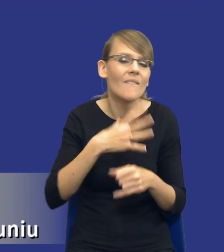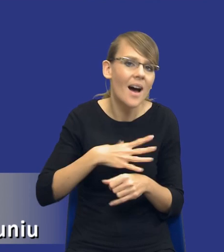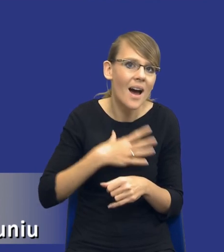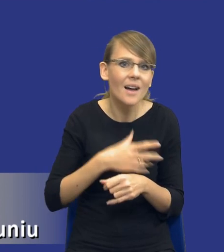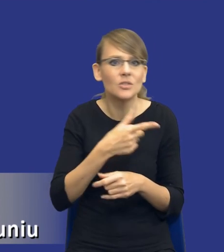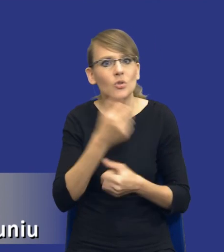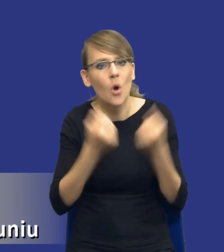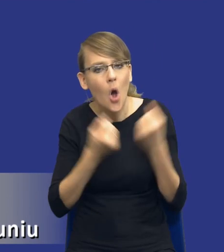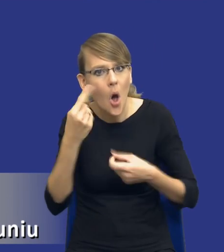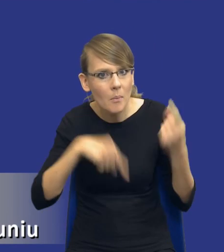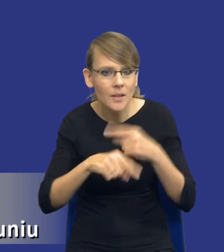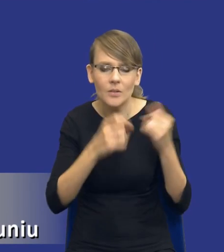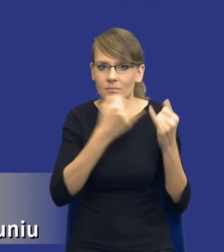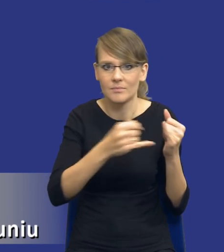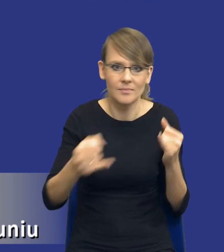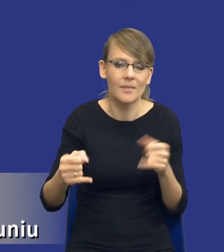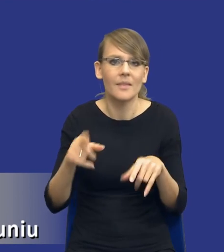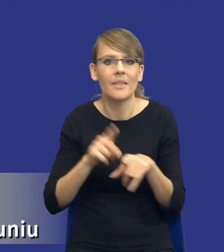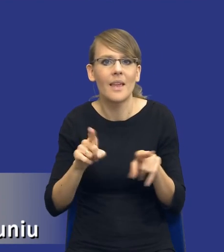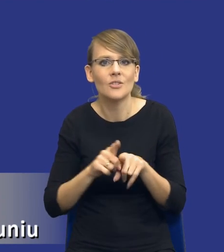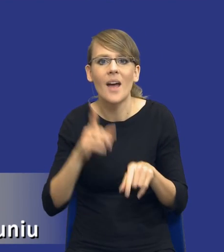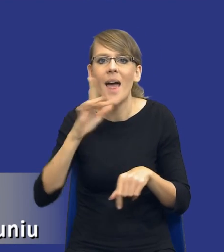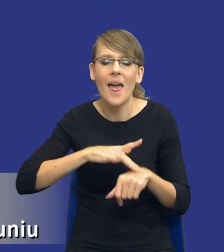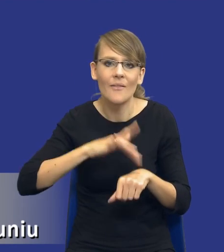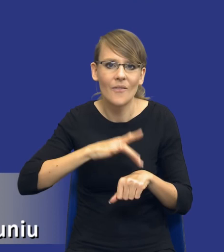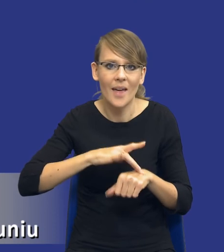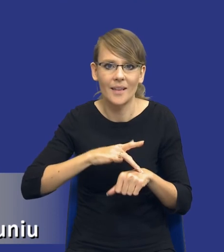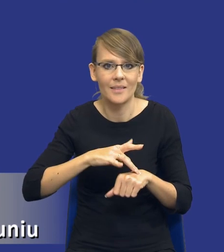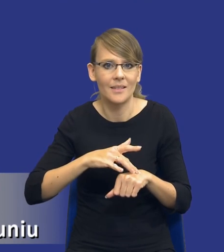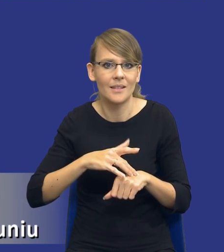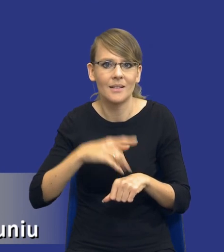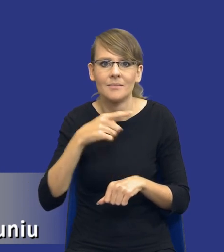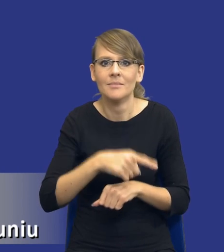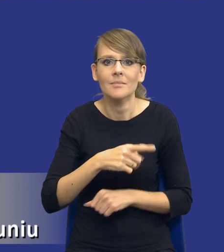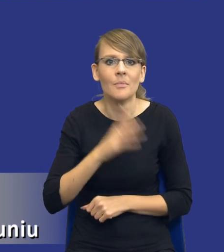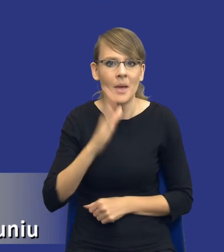skomplikowania, różnią się tym efektem, który będzie odczuwalny przez